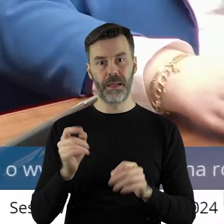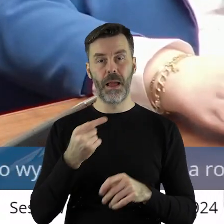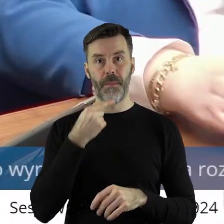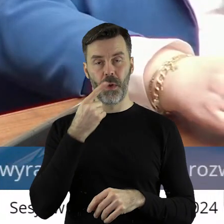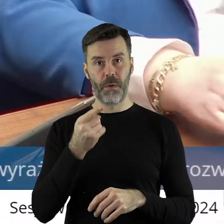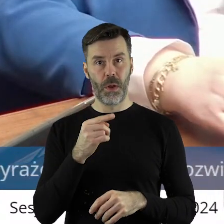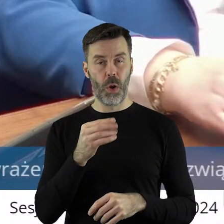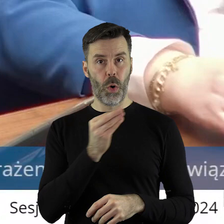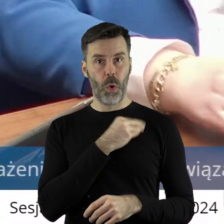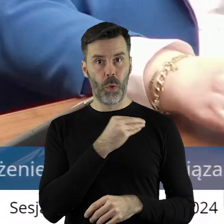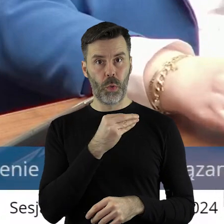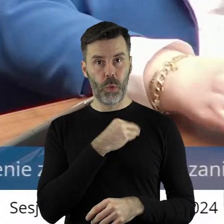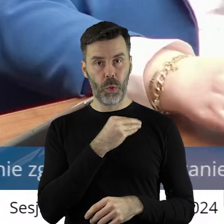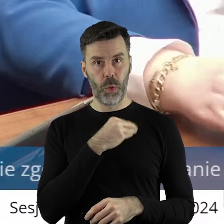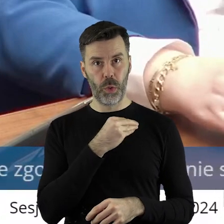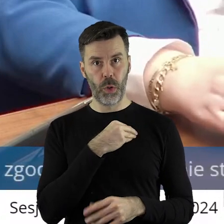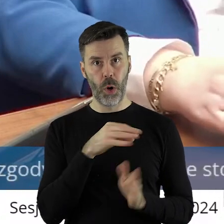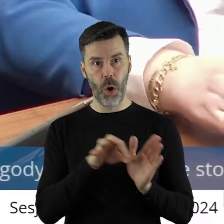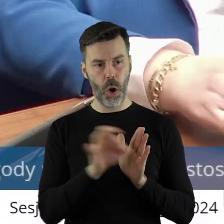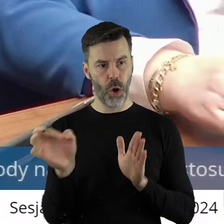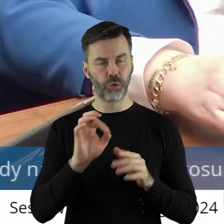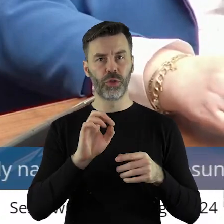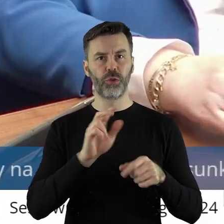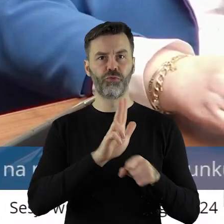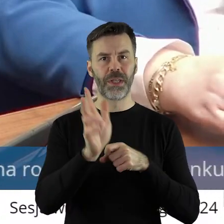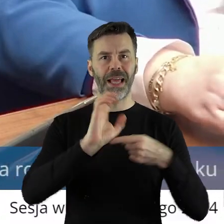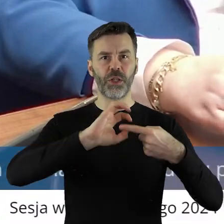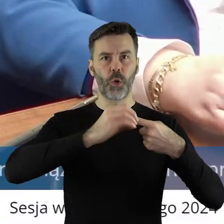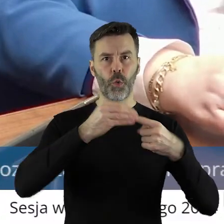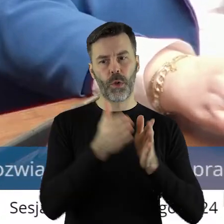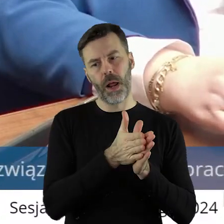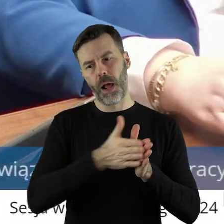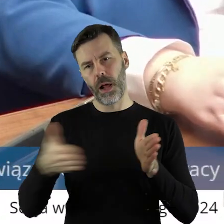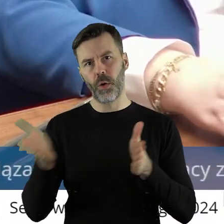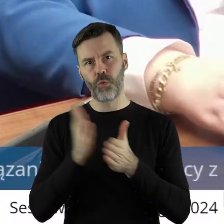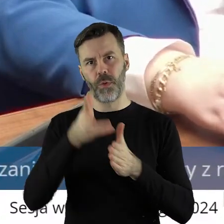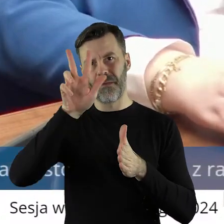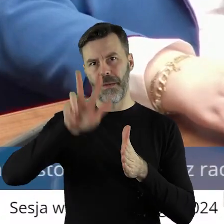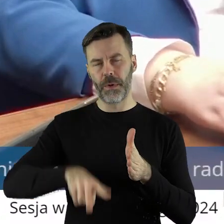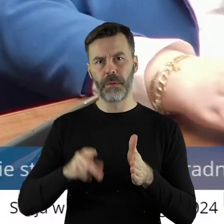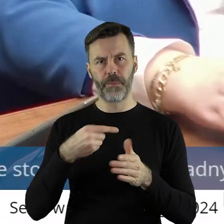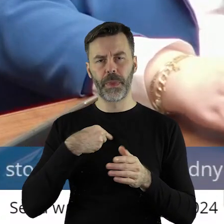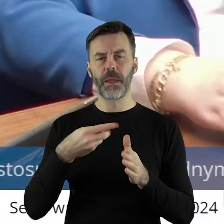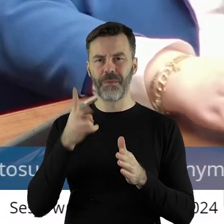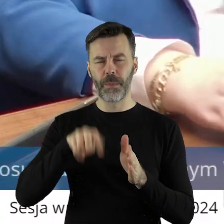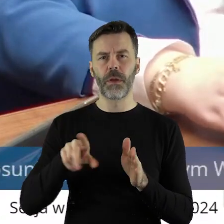szczerze w 2 miesiące, od 13 grudnia. Ja jestem rolnikiem od urodzenia,